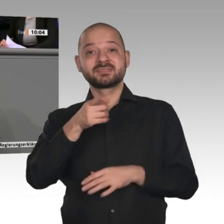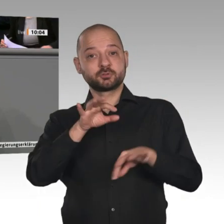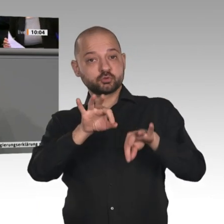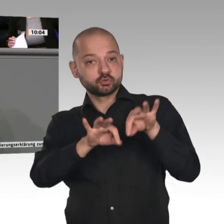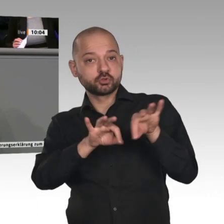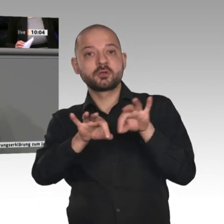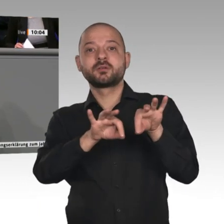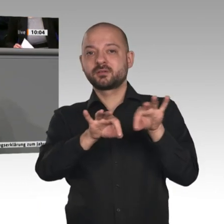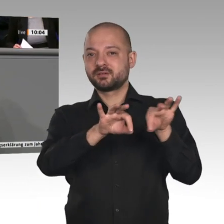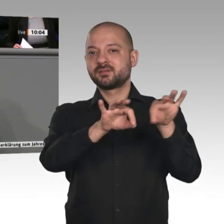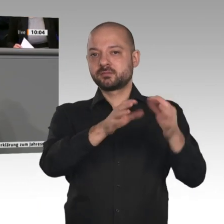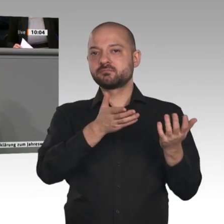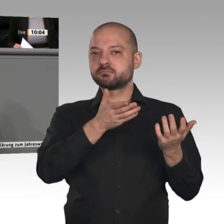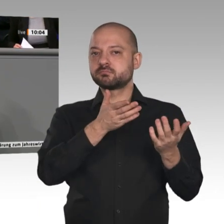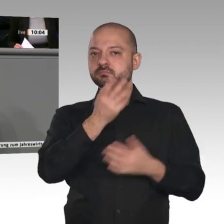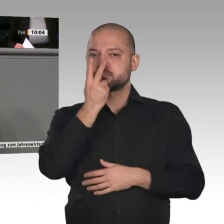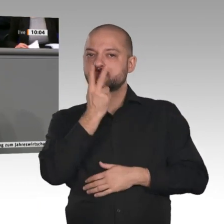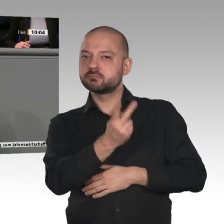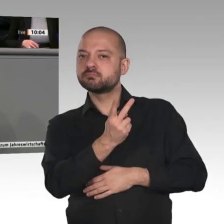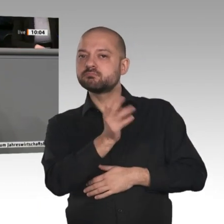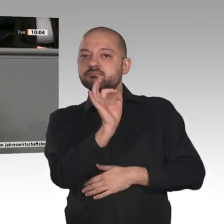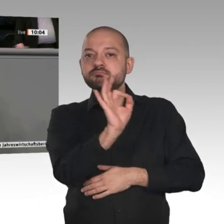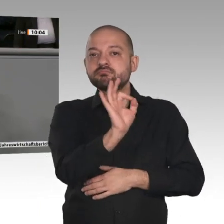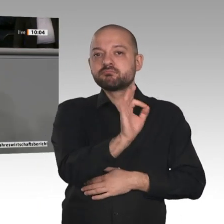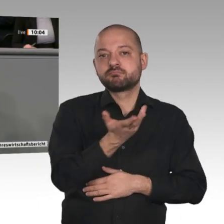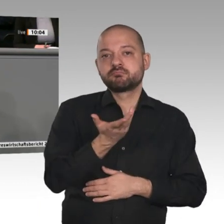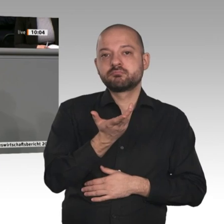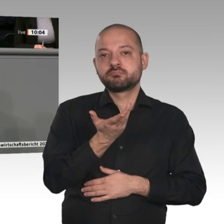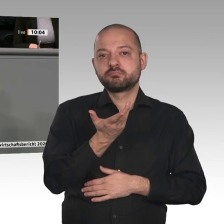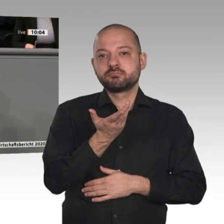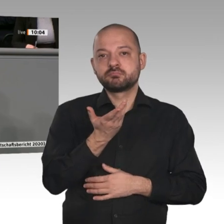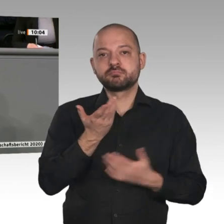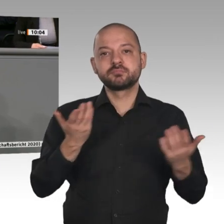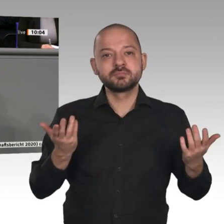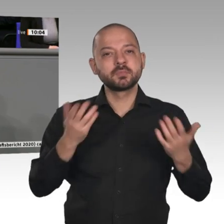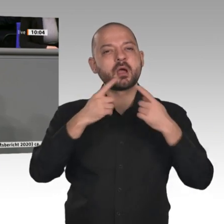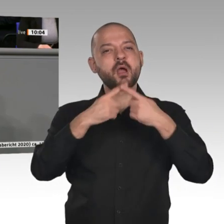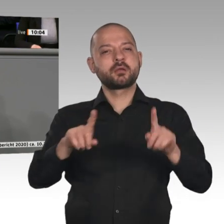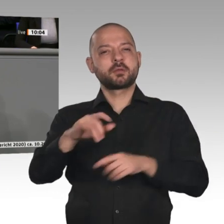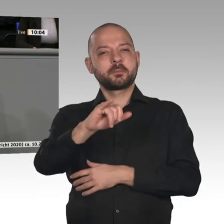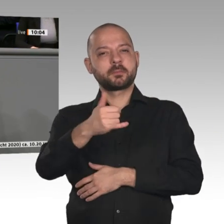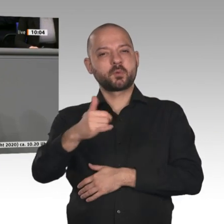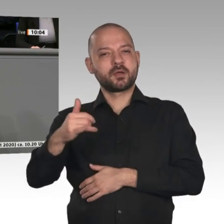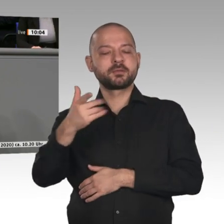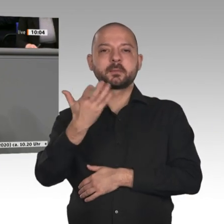Interest im Batteriebereich und in der Mikroelektronik müssen ausgebaut werden. Ich bin der Meinung, dass wir sie sowohl